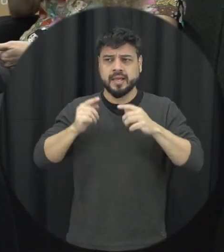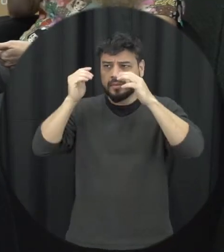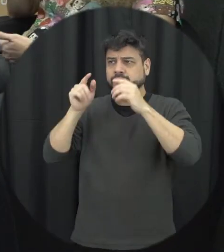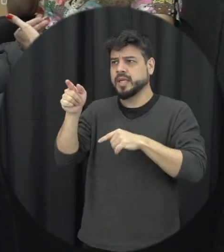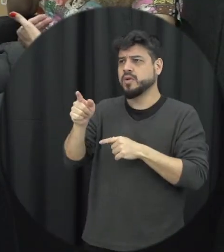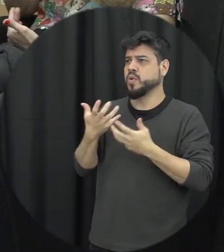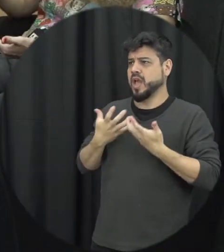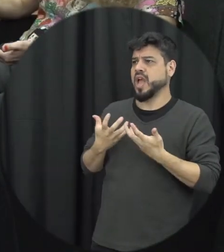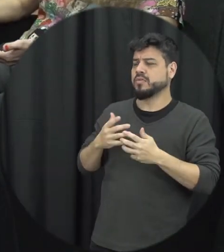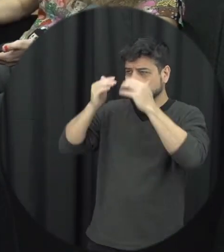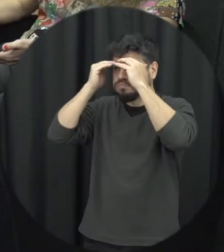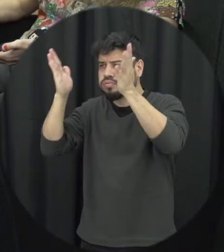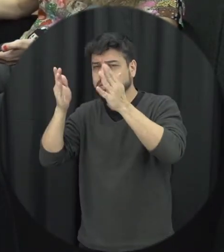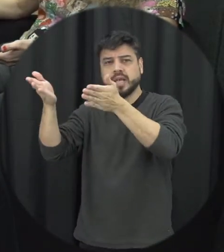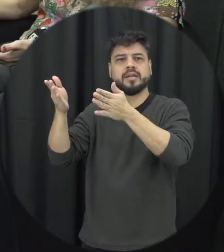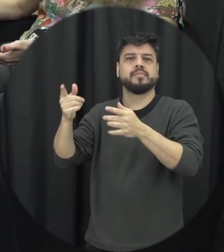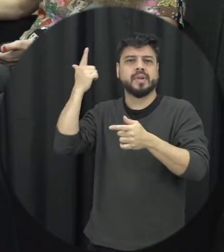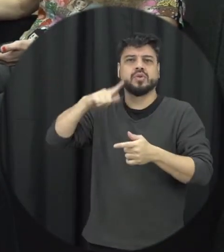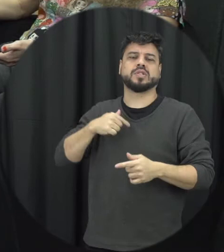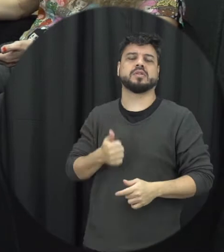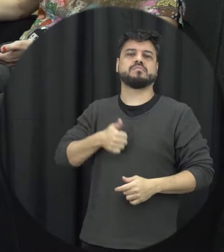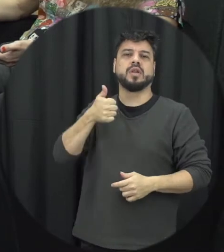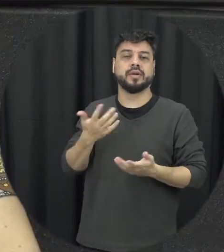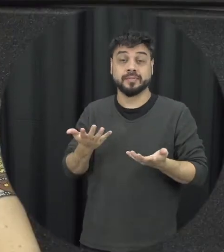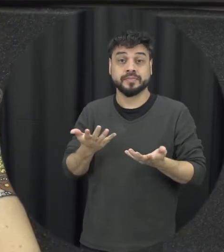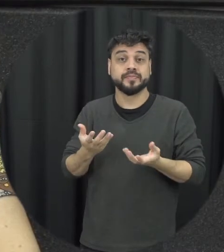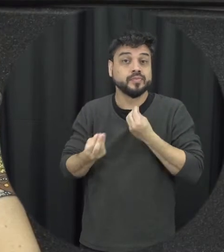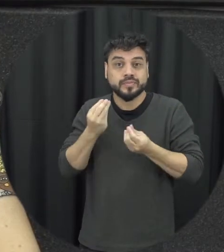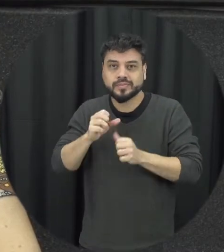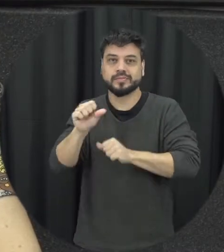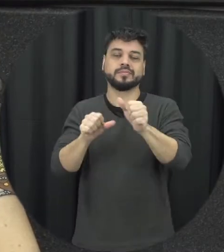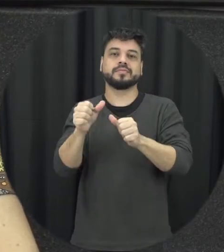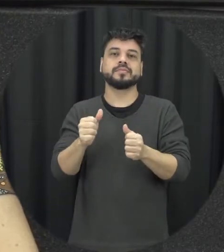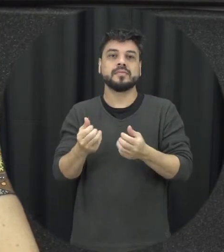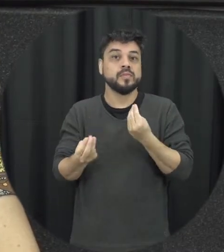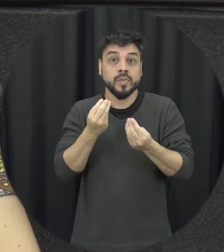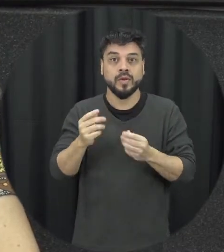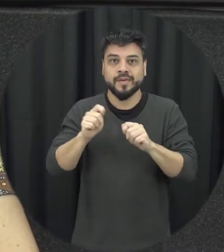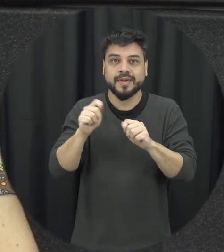possa é se sentir melhor corresponde desconstruir isso mas não pode construir relações de respeito